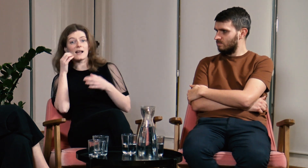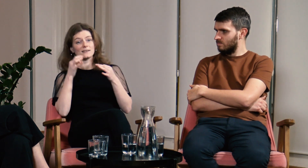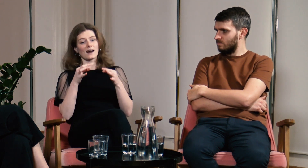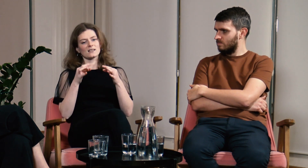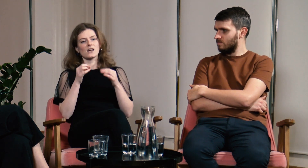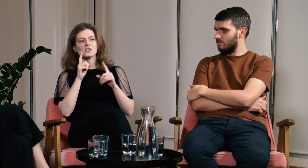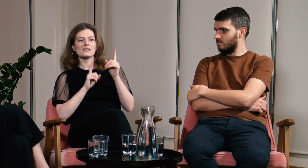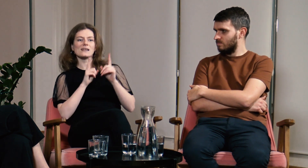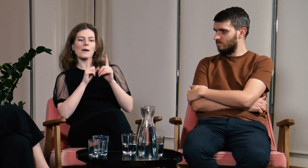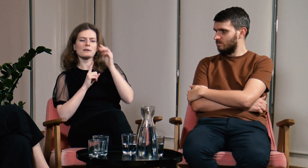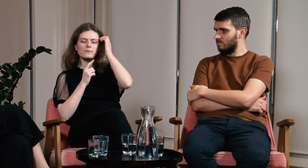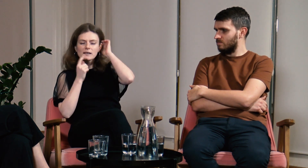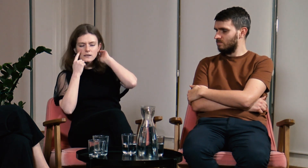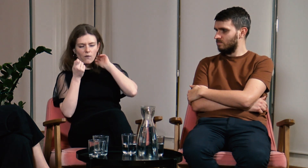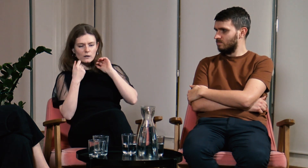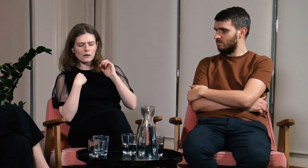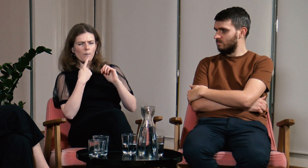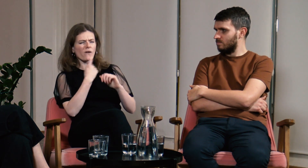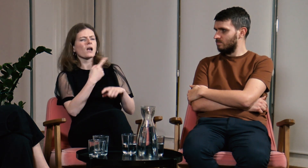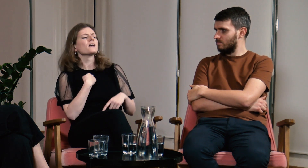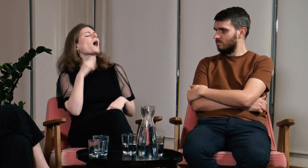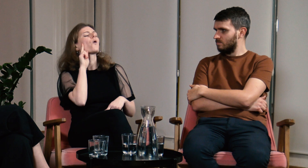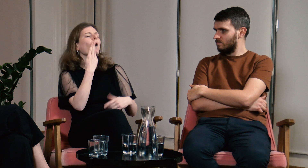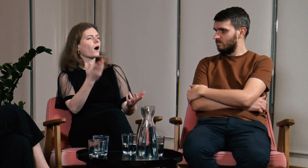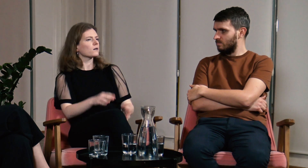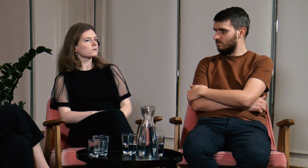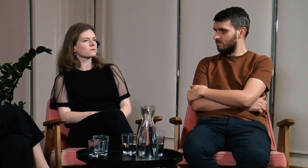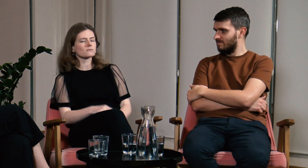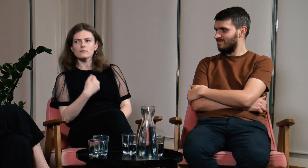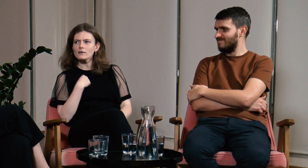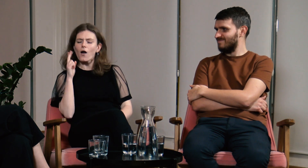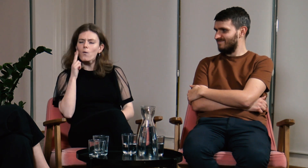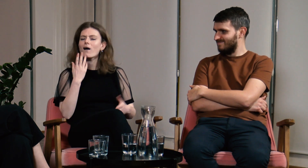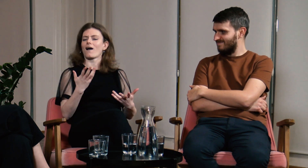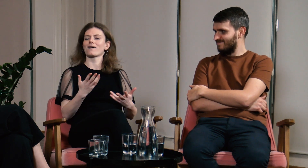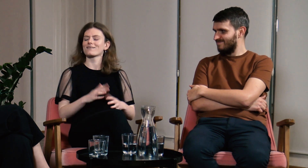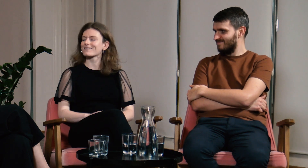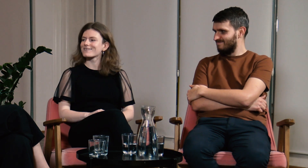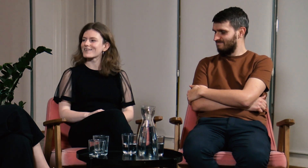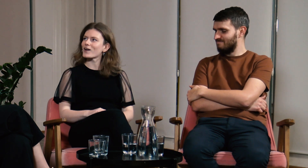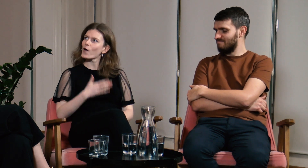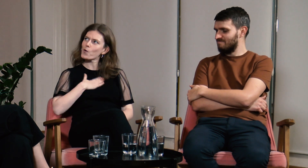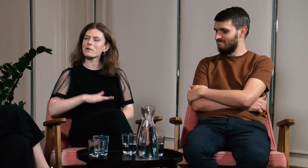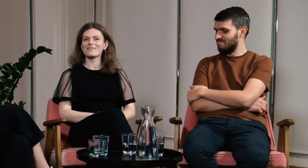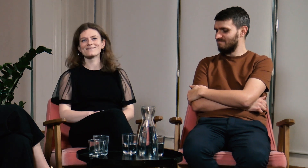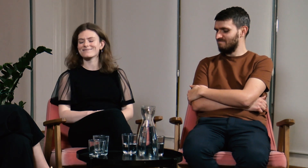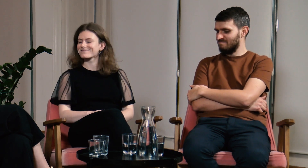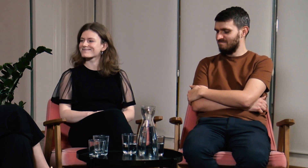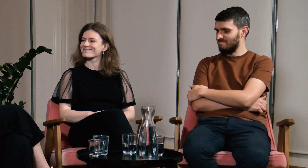Teraz coraz częściej zauważam, że nazywam siebie głuchą i lubię to słowo.